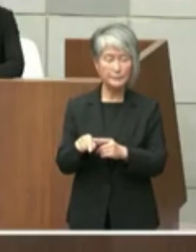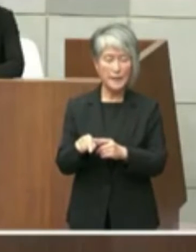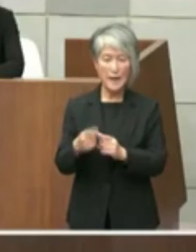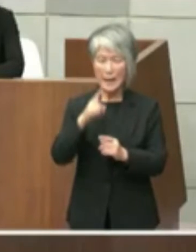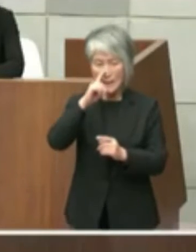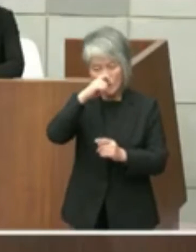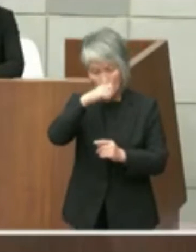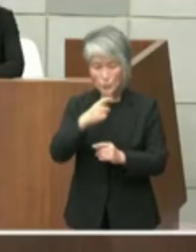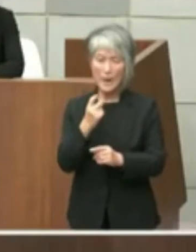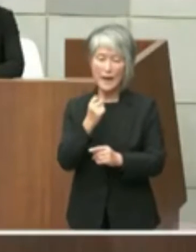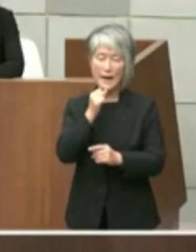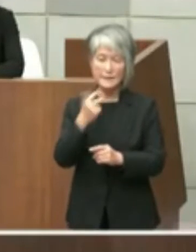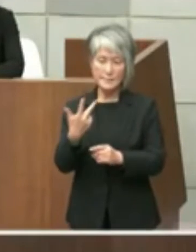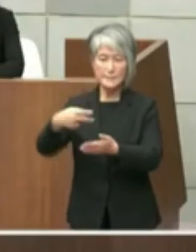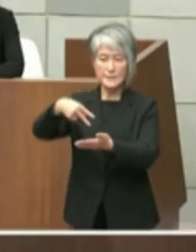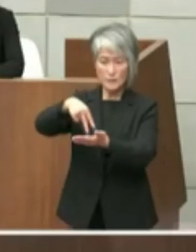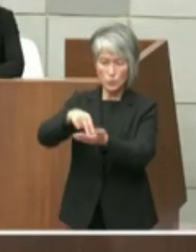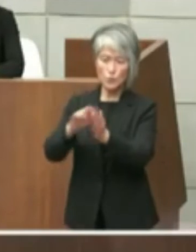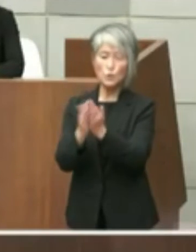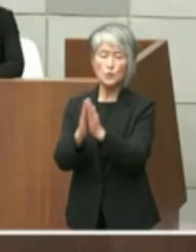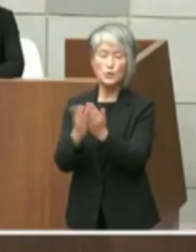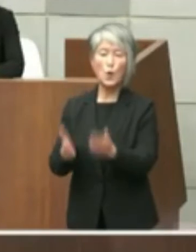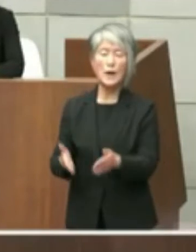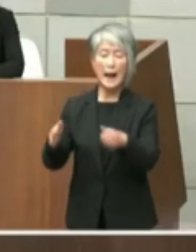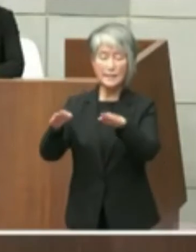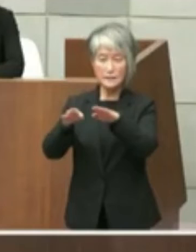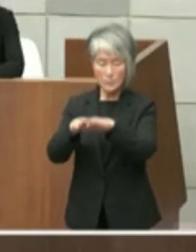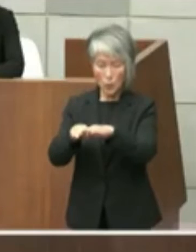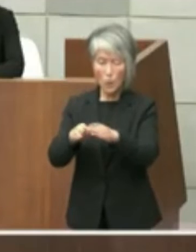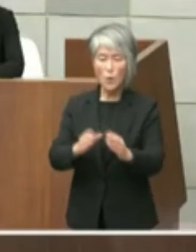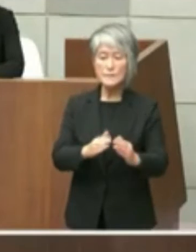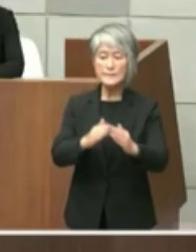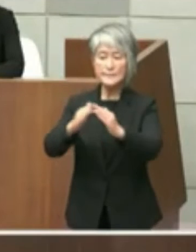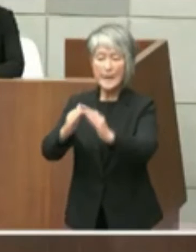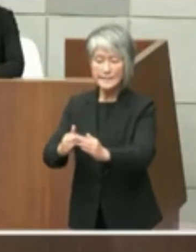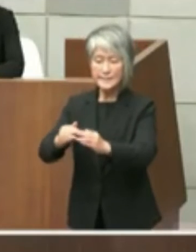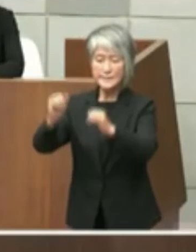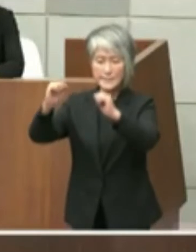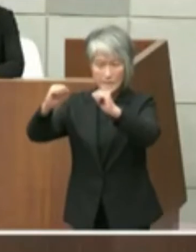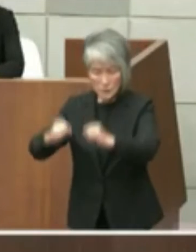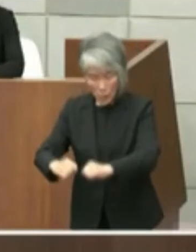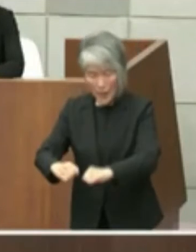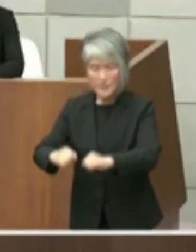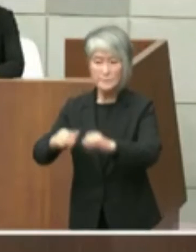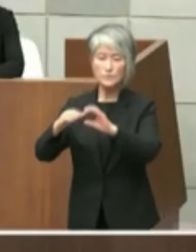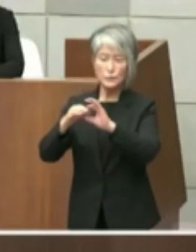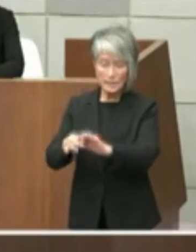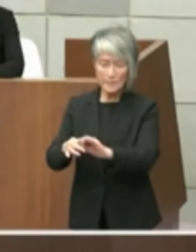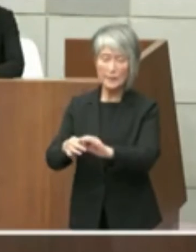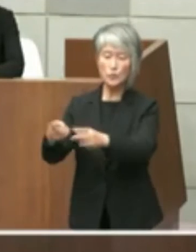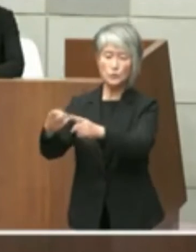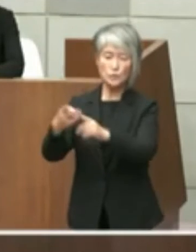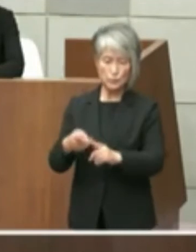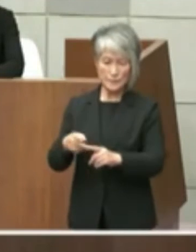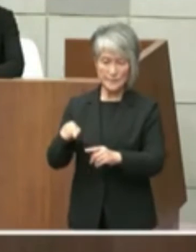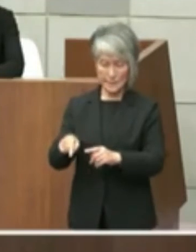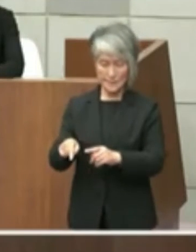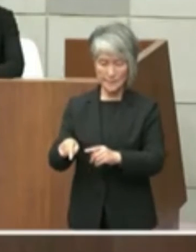市立図書館の設置に許可について通知が あったものでございますがその文書に参考